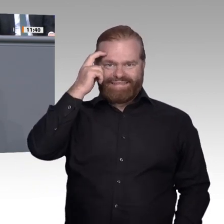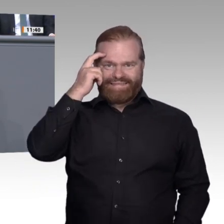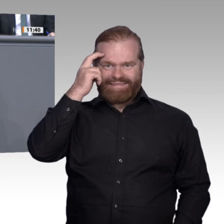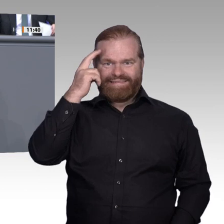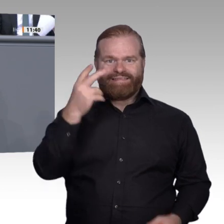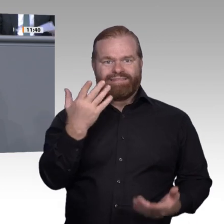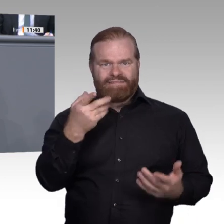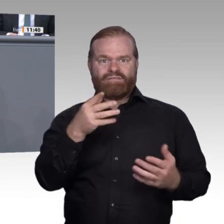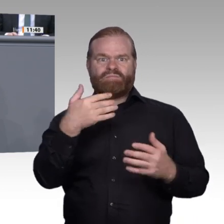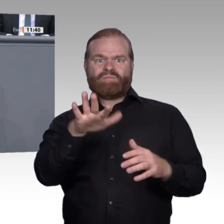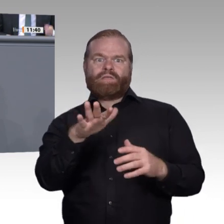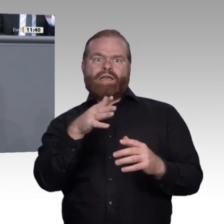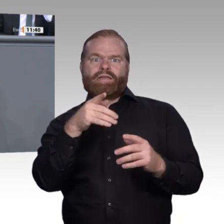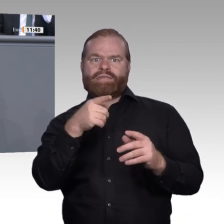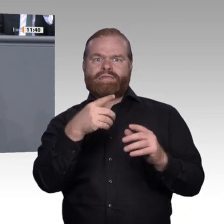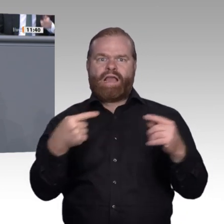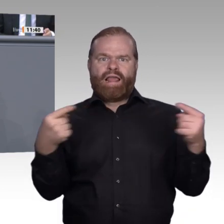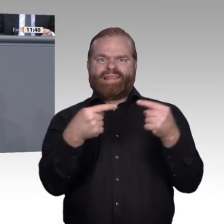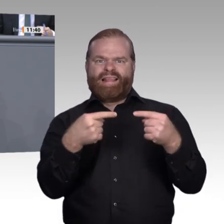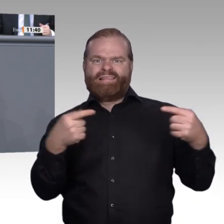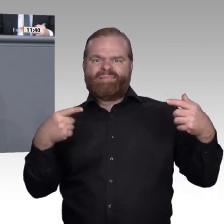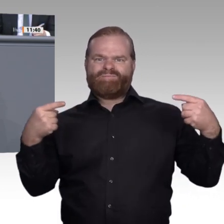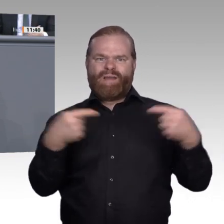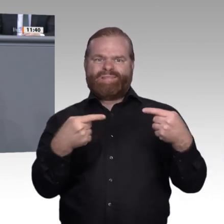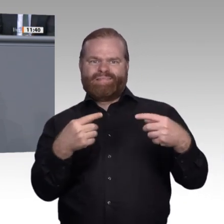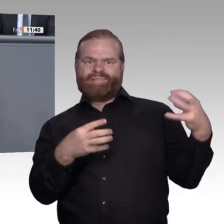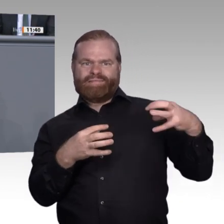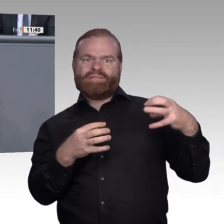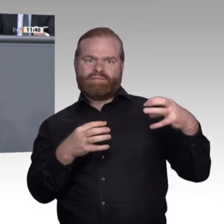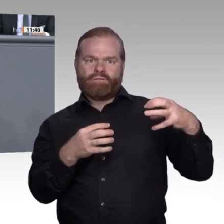der Digitalisierer rechtfertigen beinahe die Bezeichnung Deutschlands als digitales